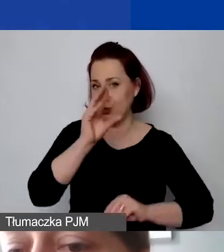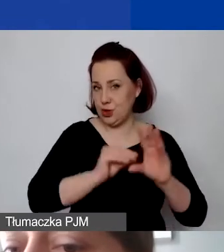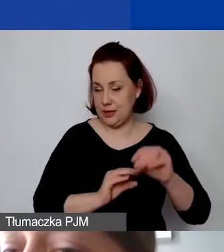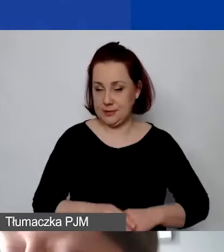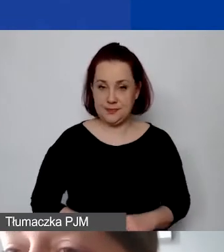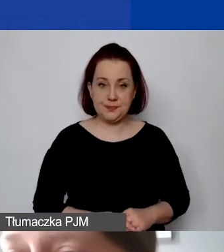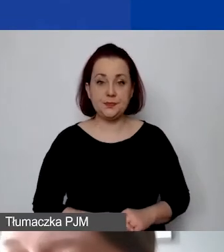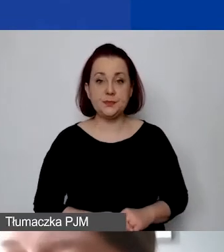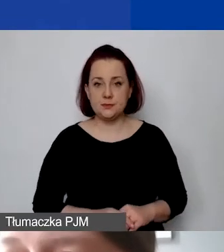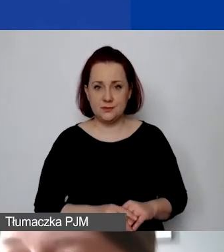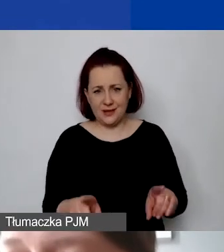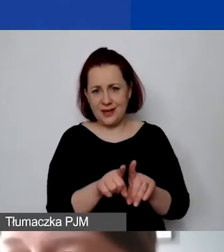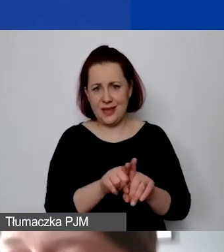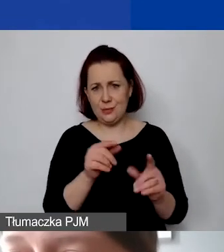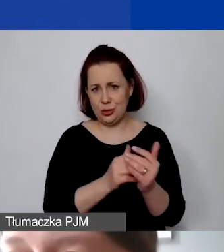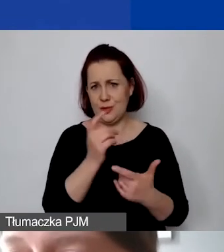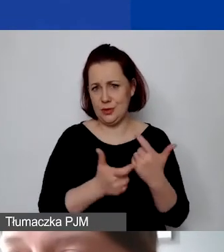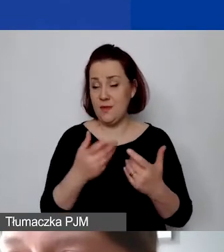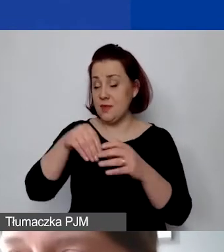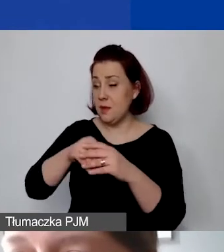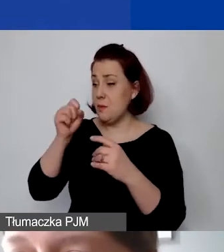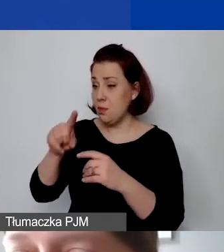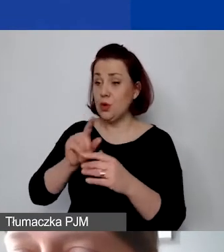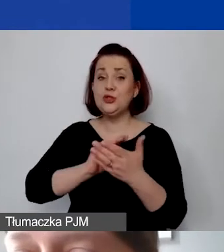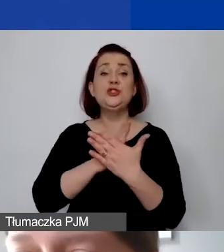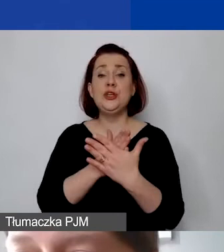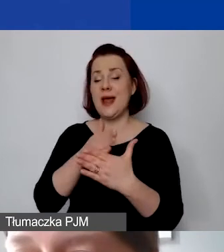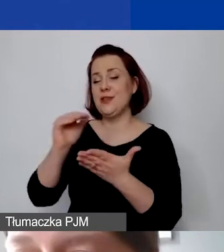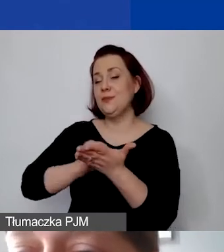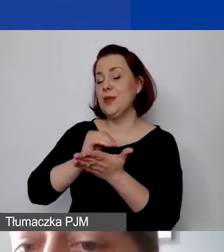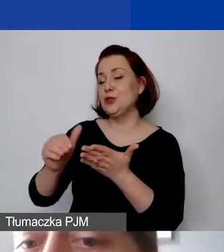Analogicznie mamy tutaj wykazane średnie miesięczne koszty na poziomie 700 euro.